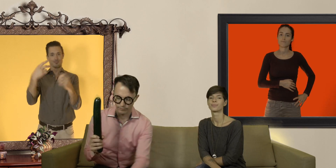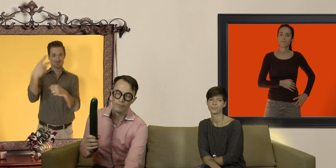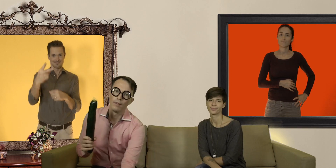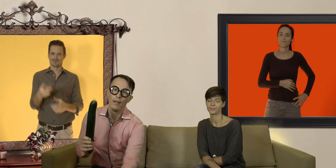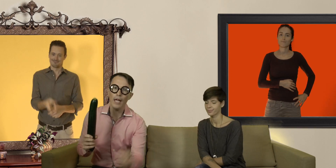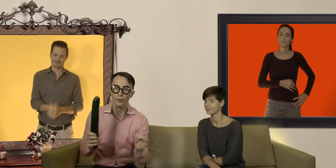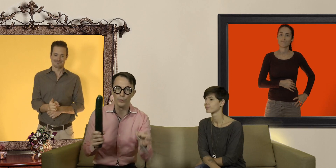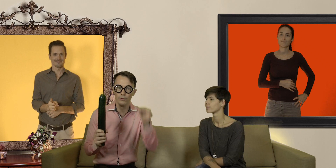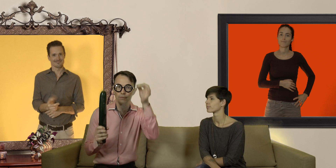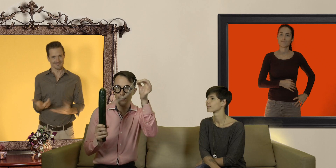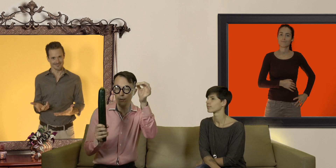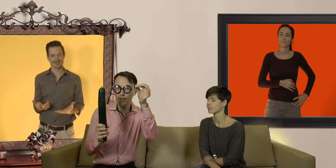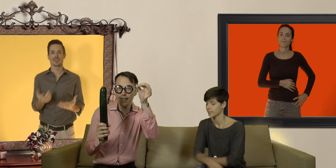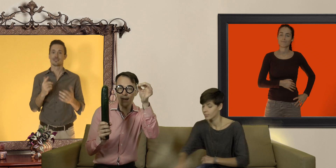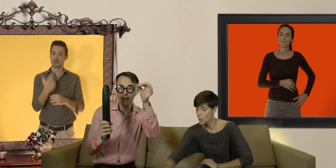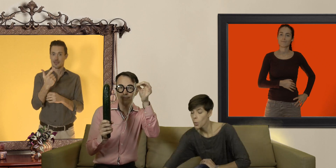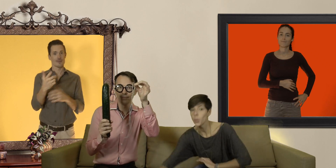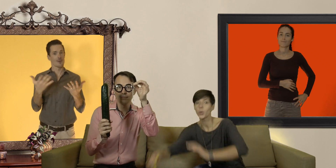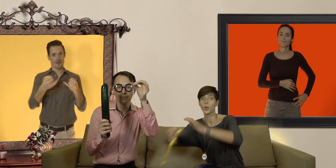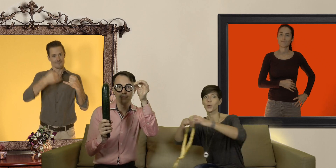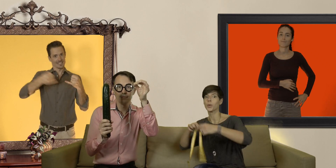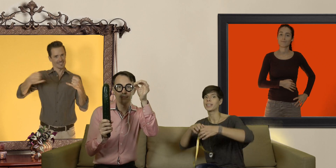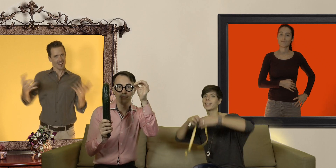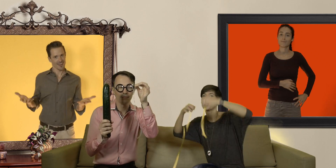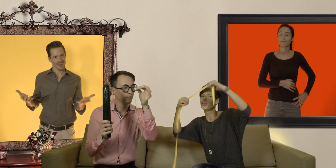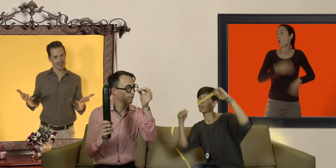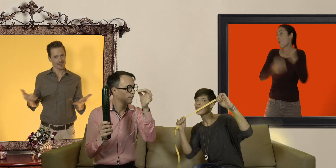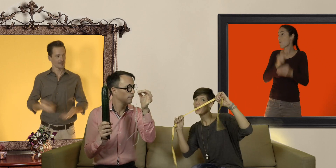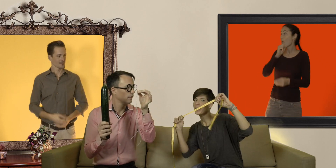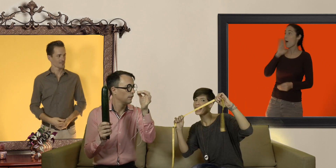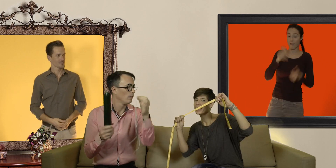et 2) une ficelle ou le ruban métriques de ta grand mère